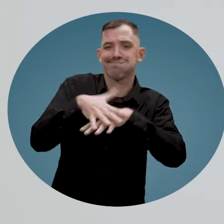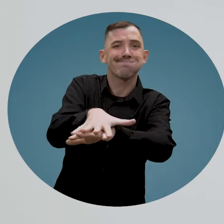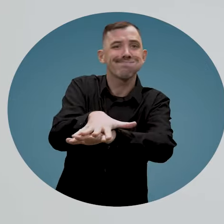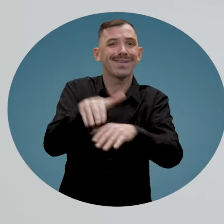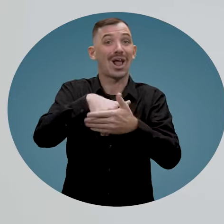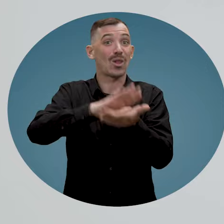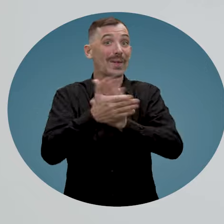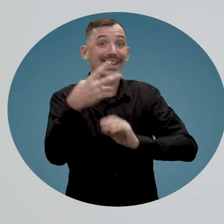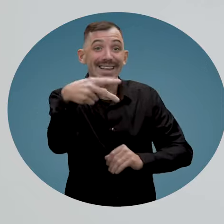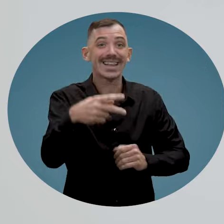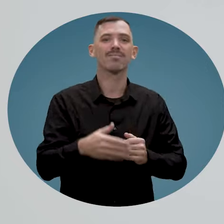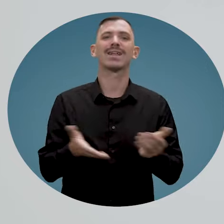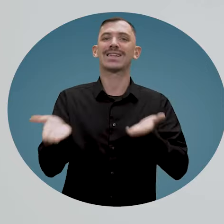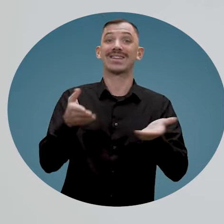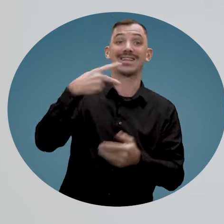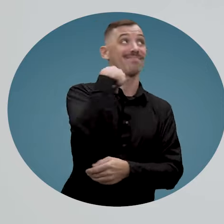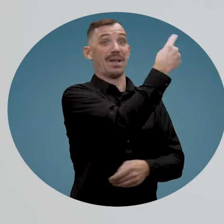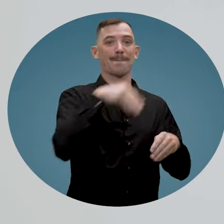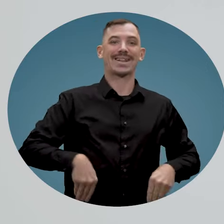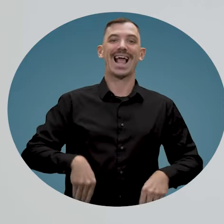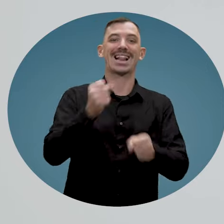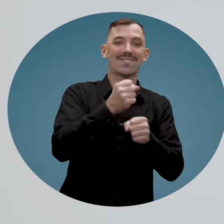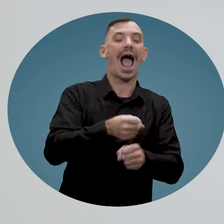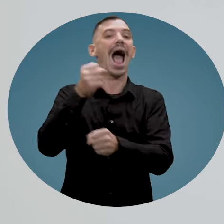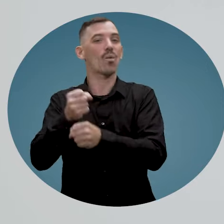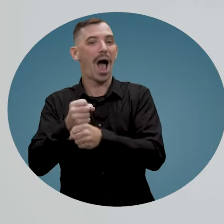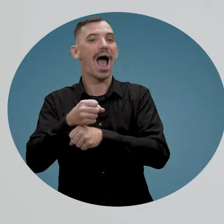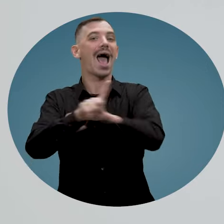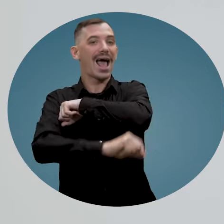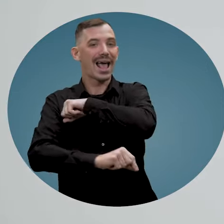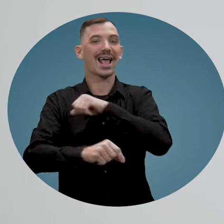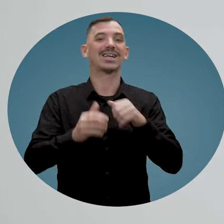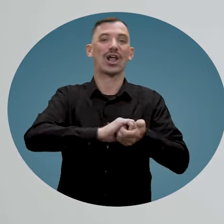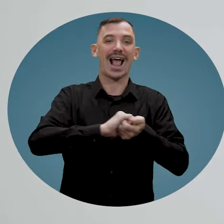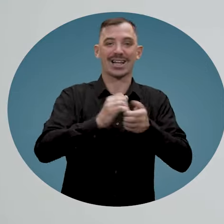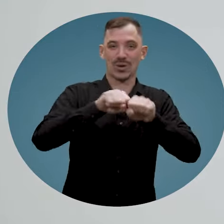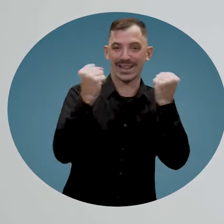Ce service du ministère du Travail de l'emploi et de la solidarité sociale répondra à toutes